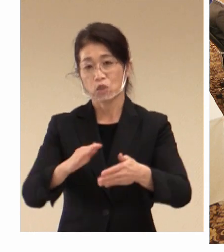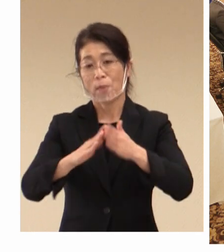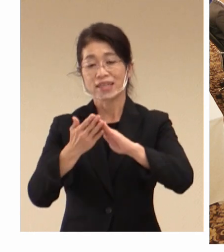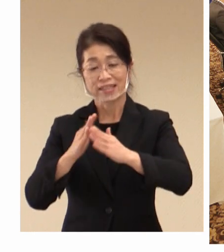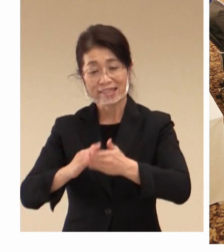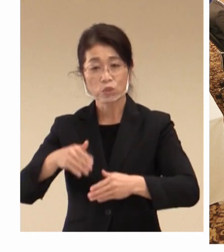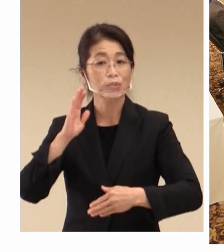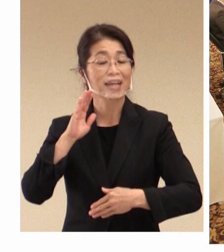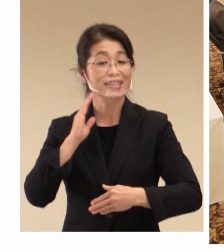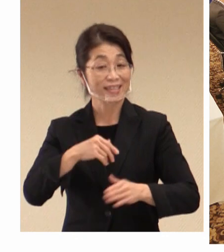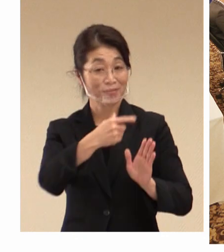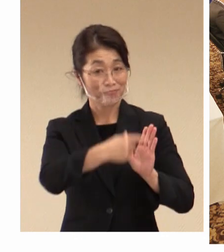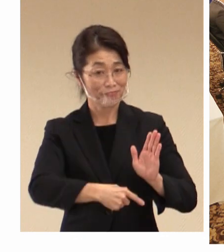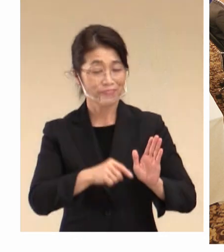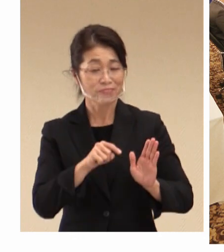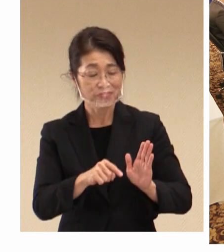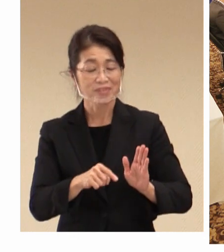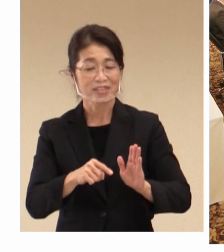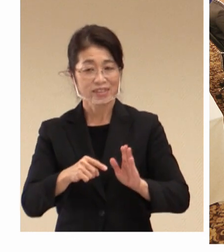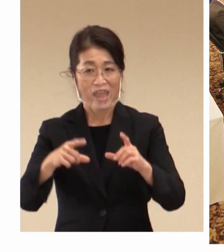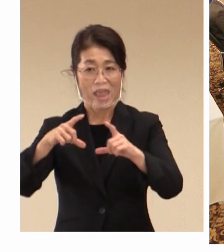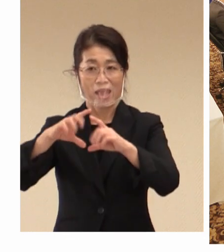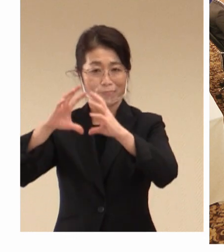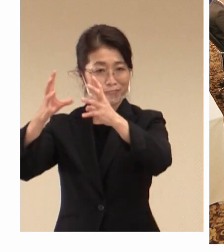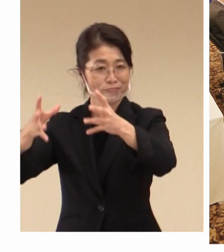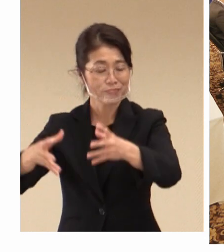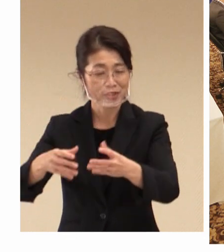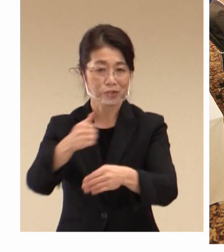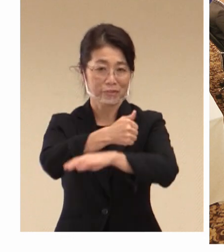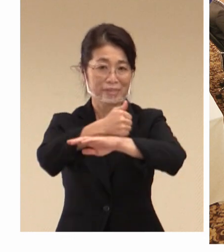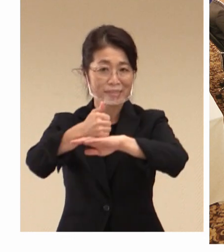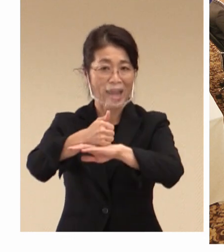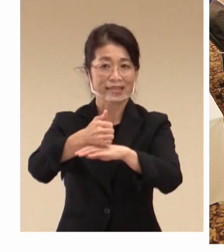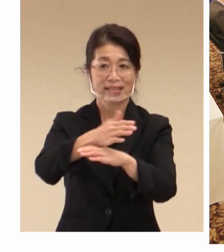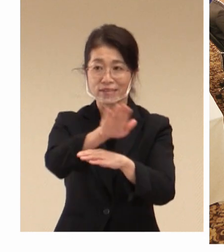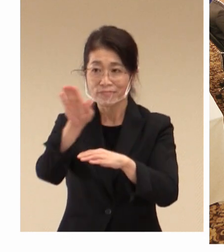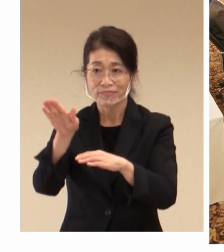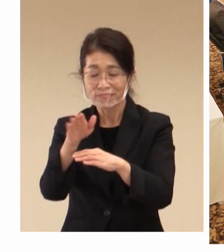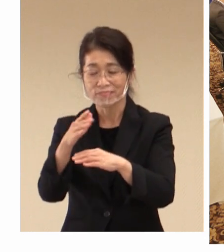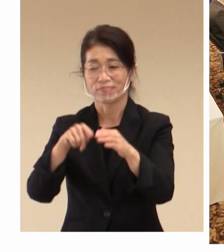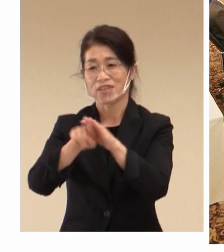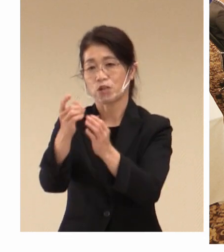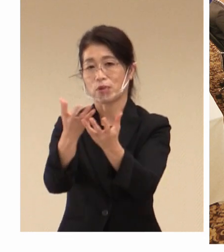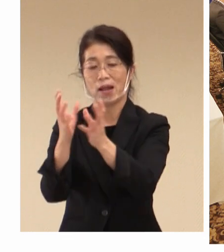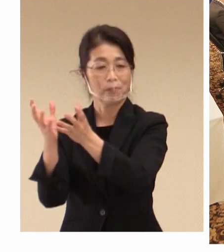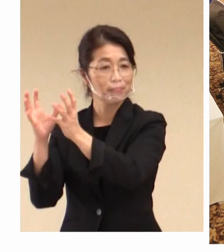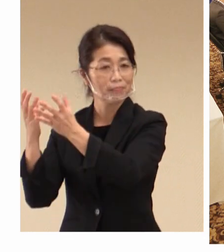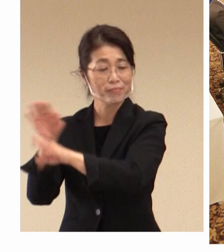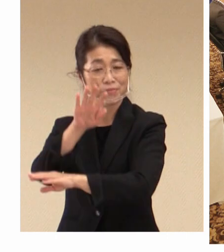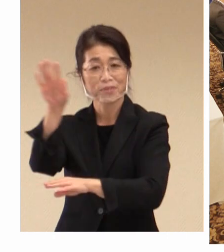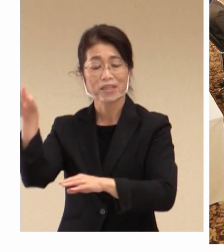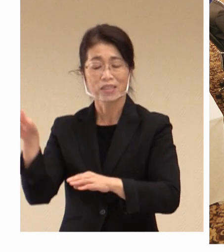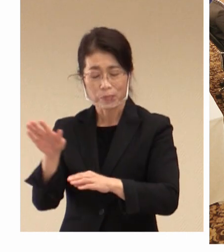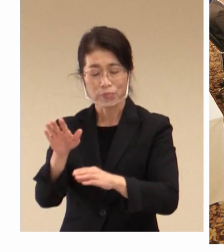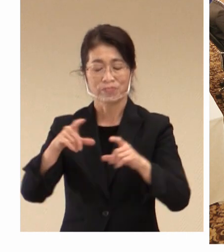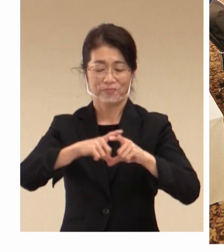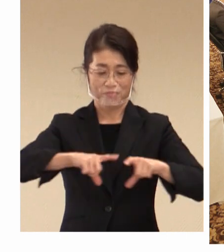倉敷として、各国大臣、 代表団の皆様にも 日本の社会や文化を